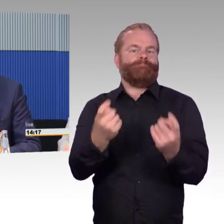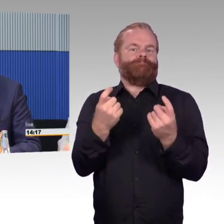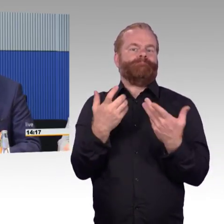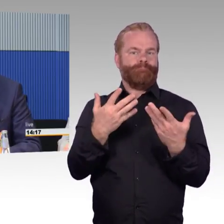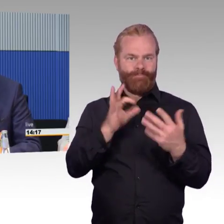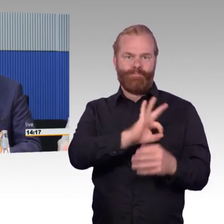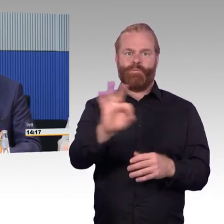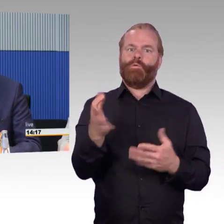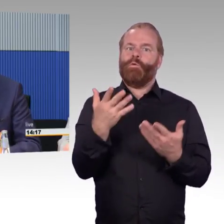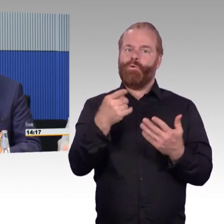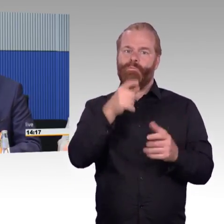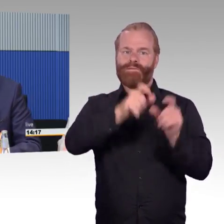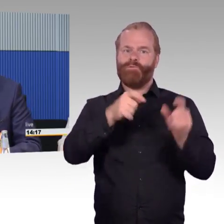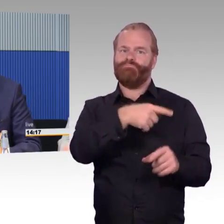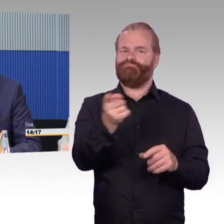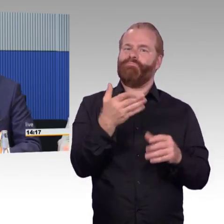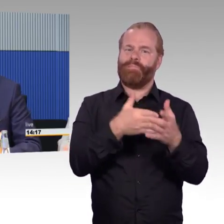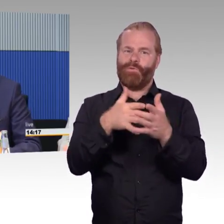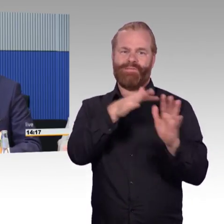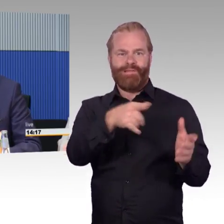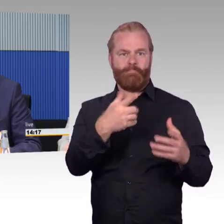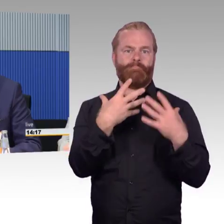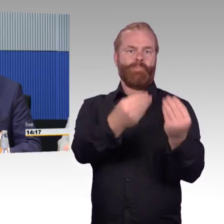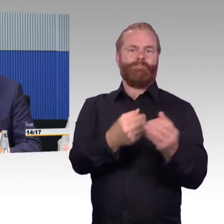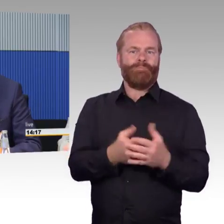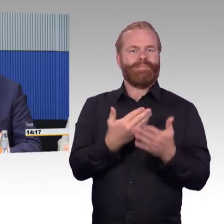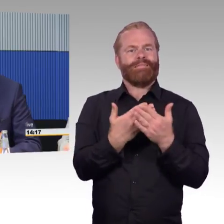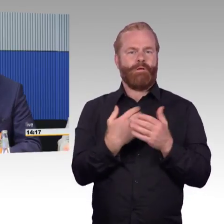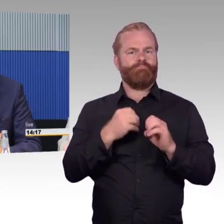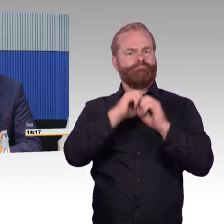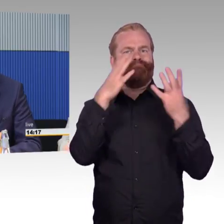sich aus meiner Sicht sehr viel Mühe, Stationen umzubauen.